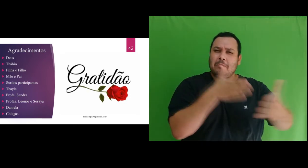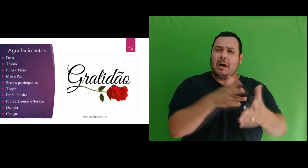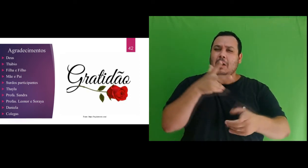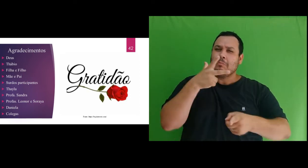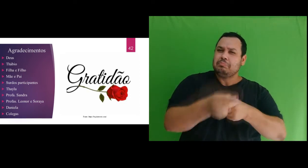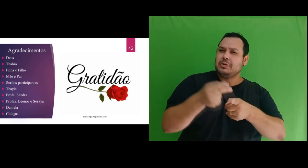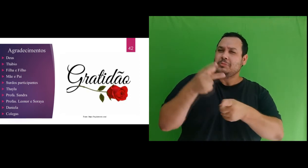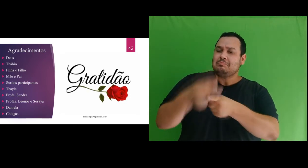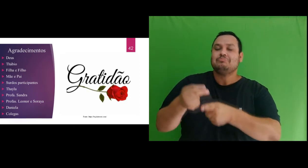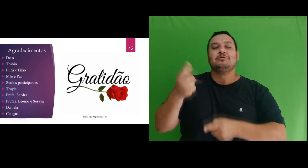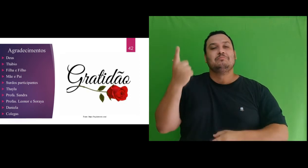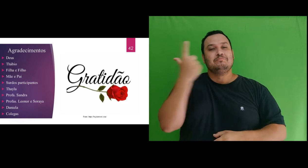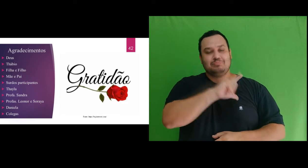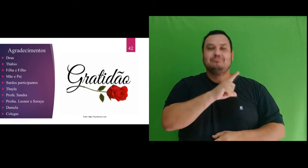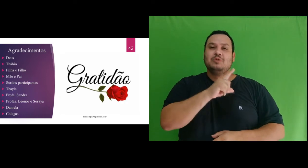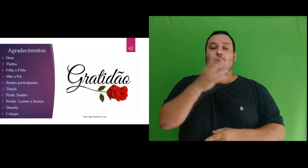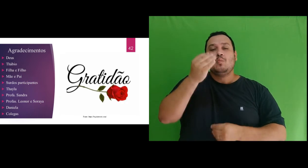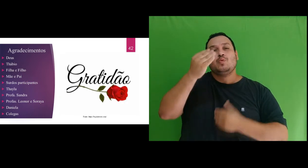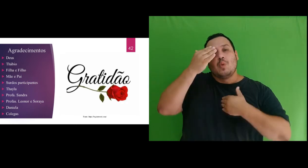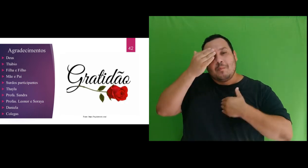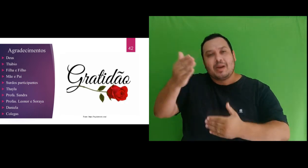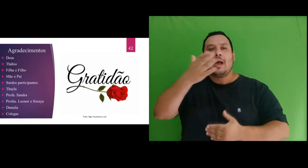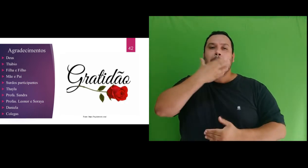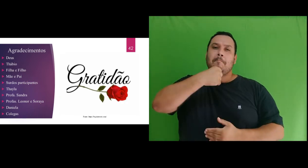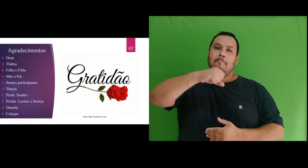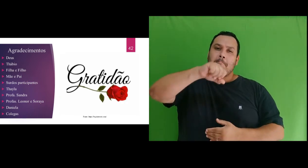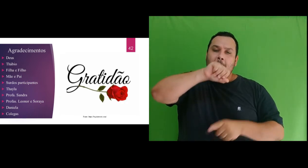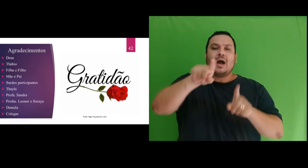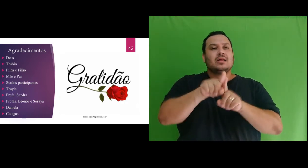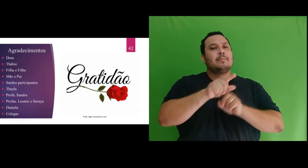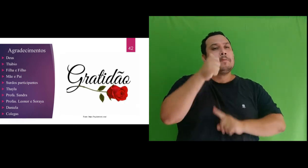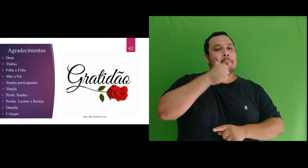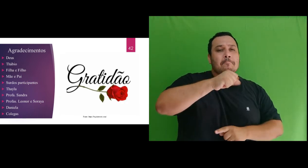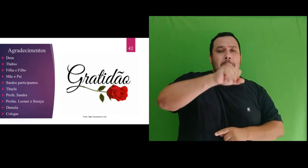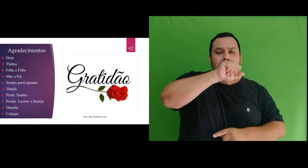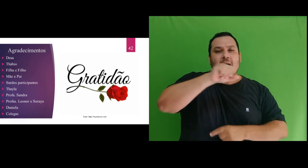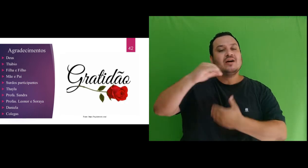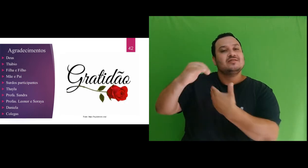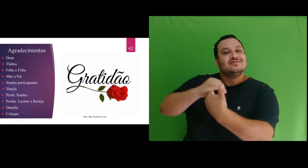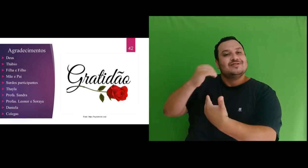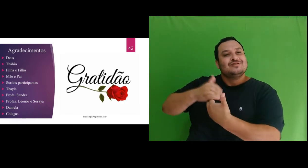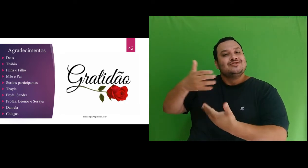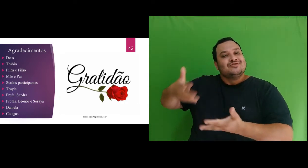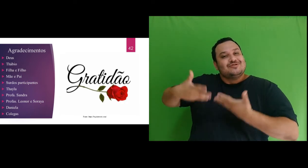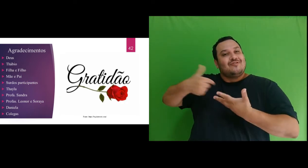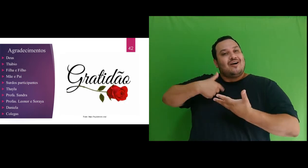Muito obrigada ao meu pai e mãe por terem incentivado os meus estudos e pelo apoio